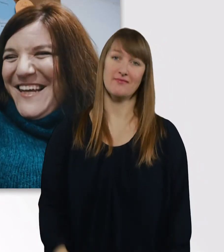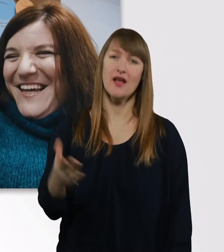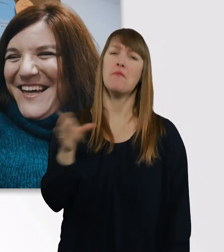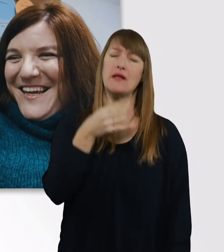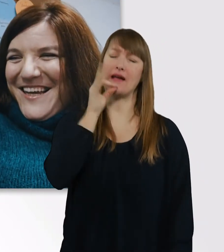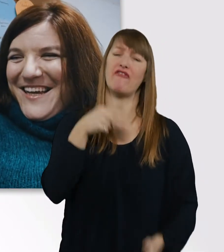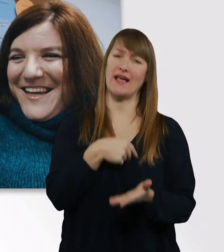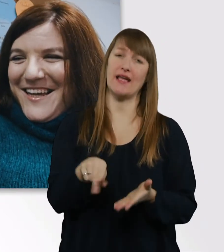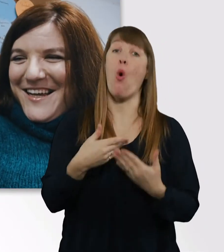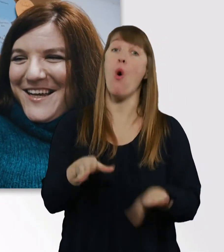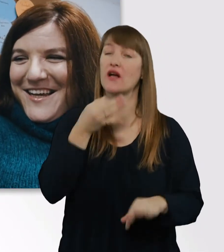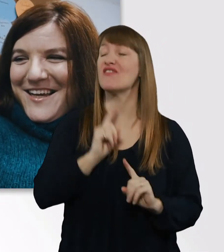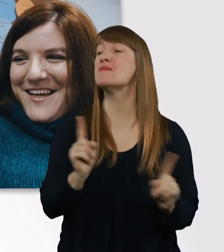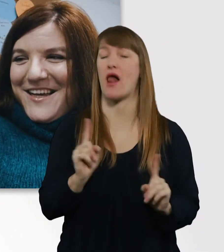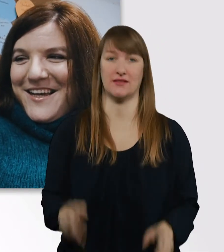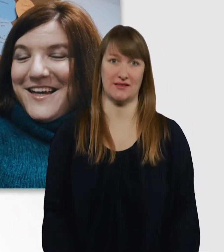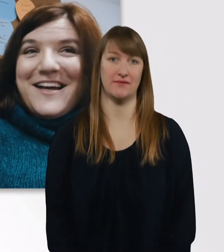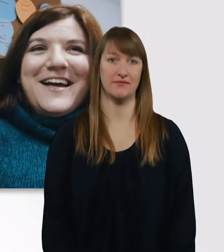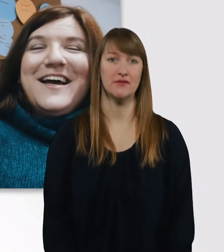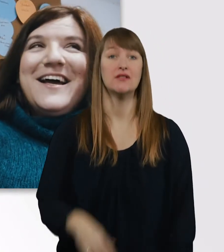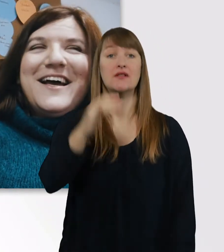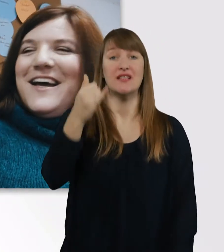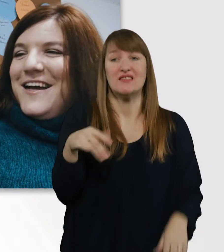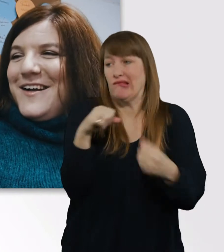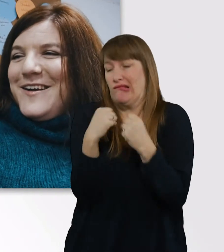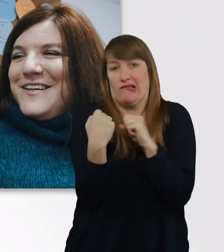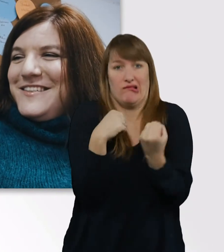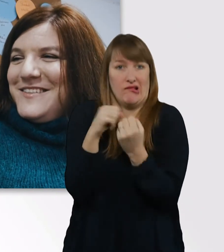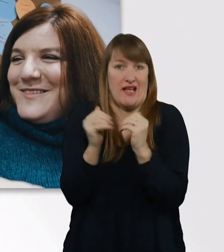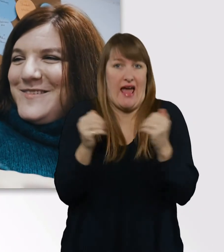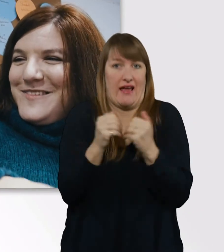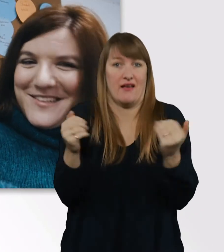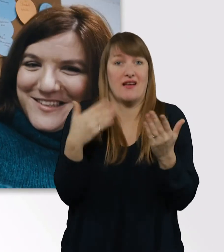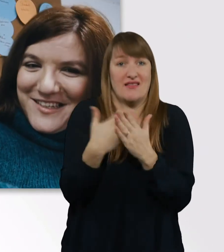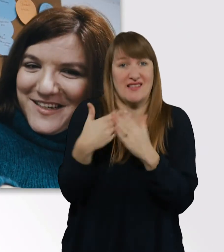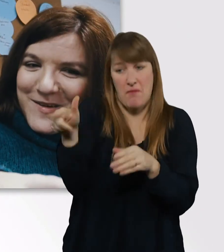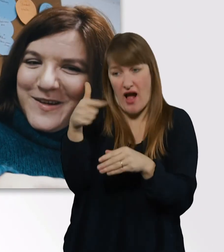Wir mussten uns hier voll reinquetschen, deswegen sitzt die Kamera so scheiße.